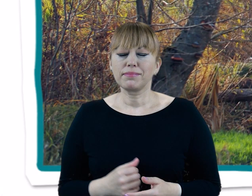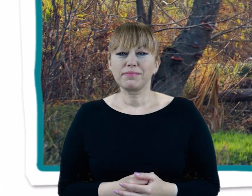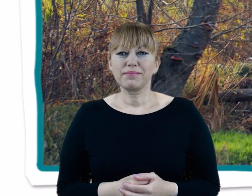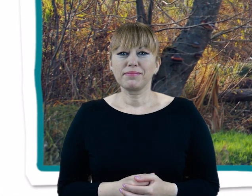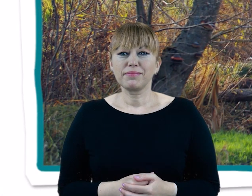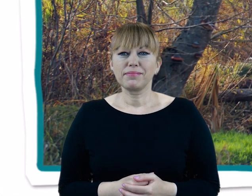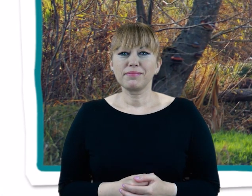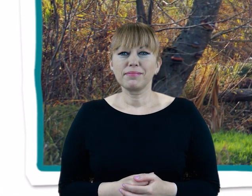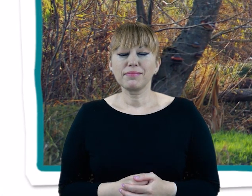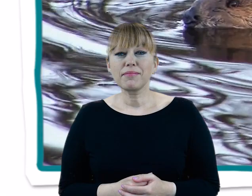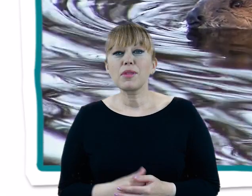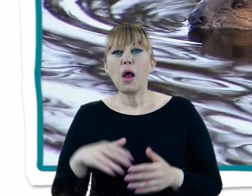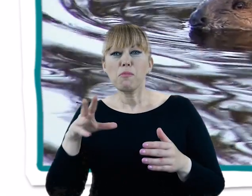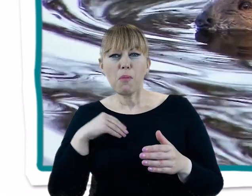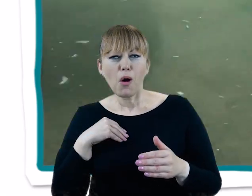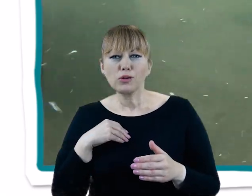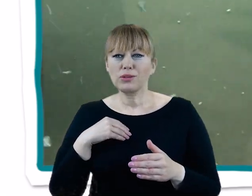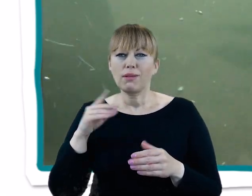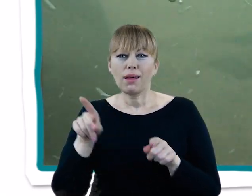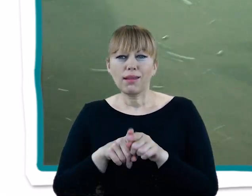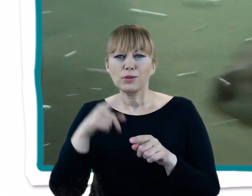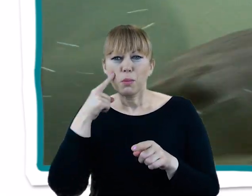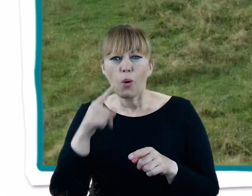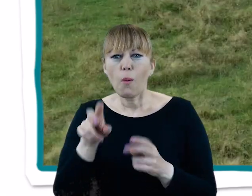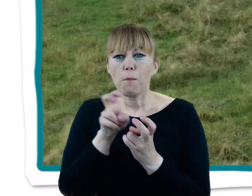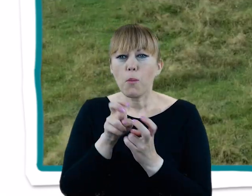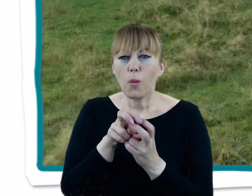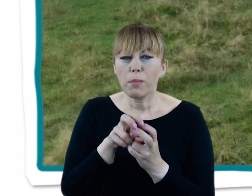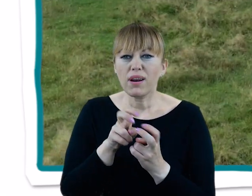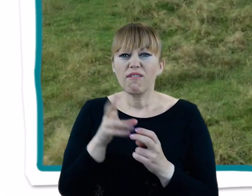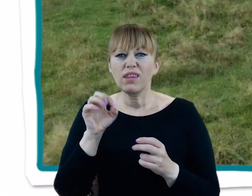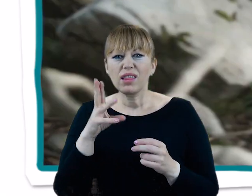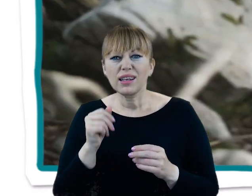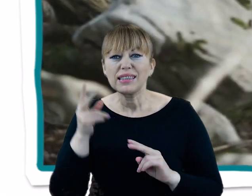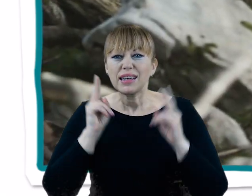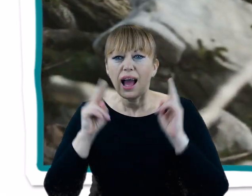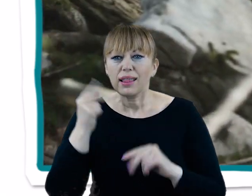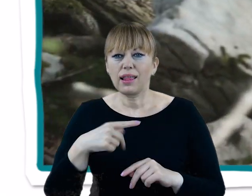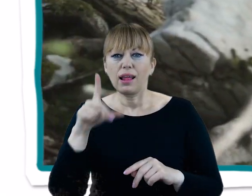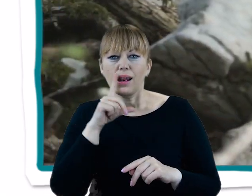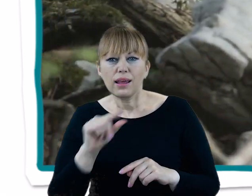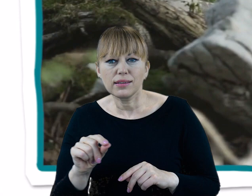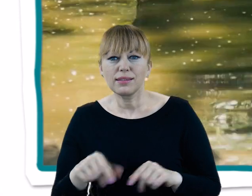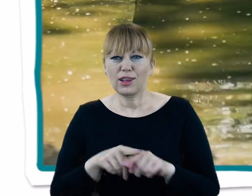Przy odrobinie szczęścia możemy spotkać tu też bobry, wydry, sarny, piżmaki, lisy oraz oczywiście dziki.